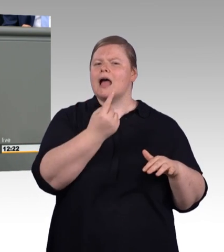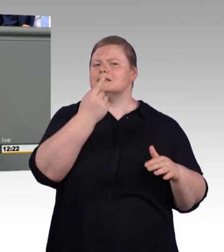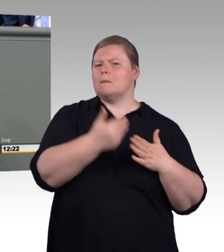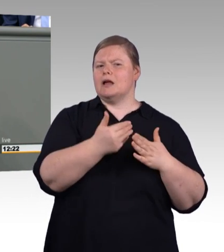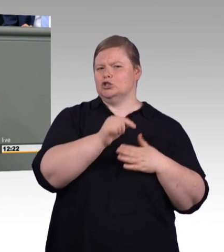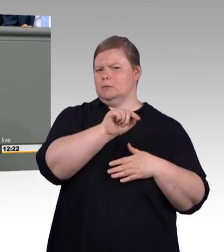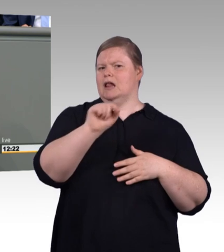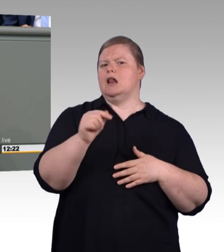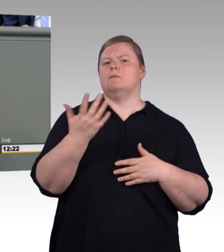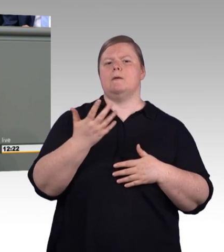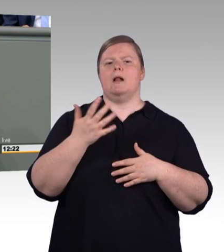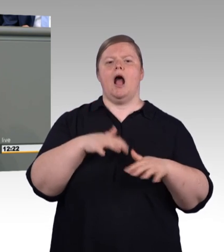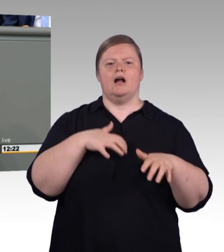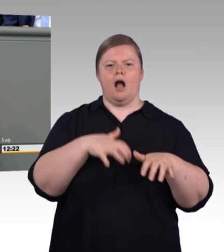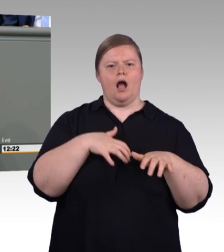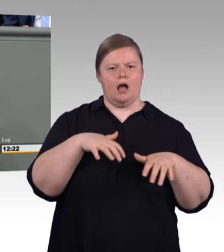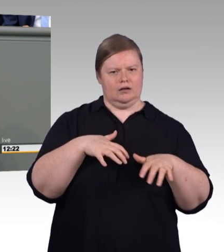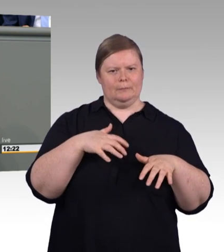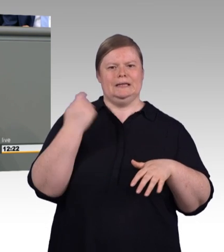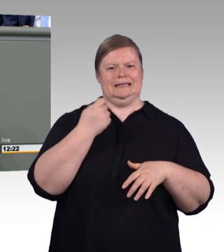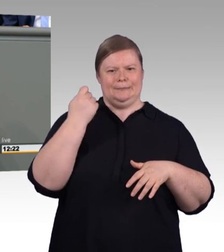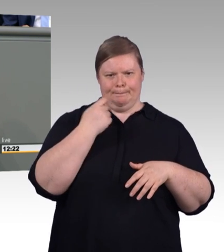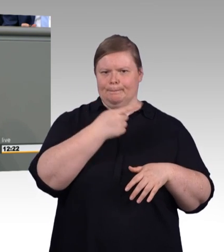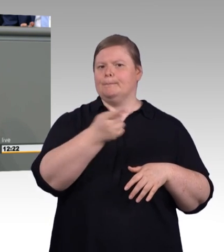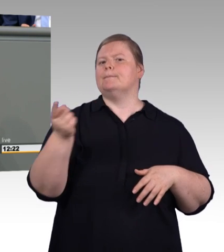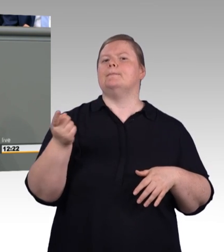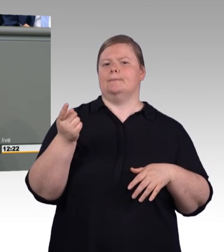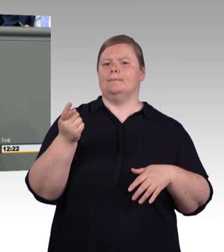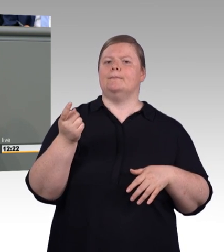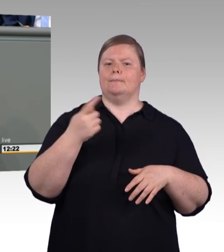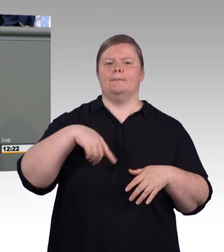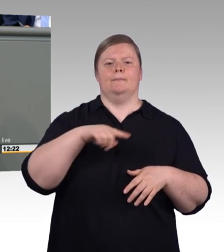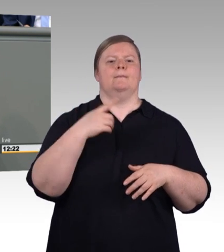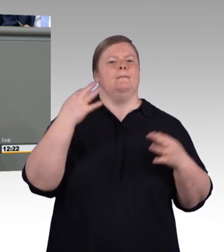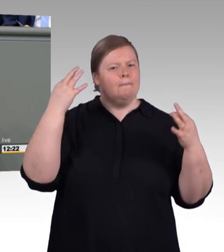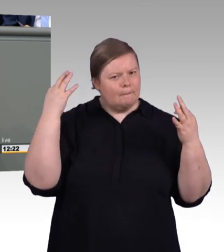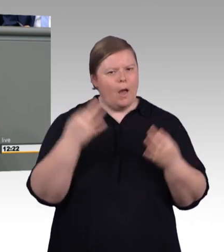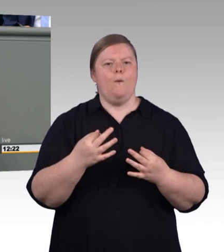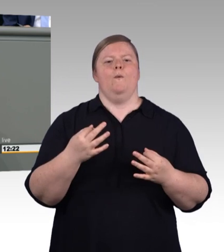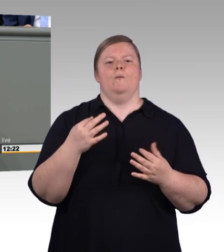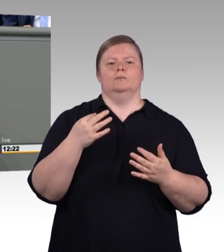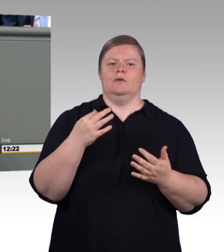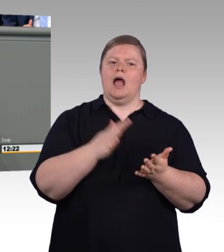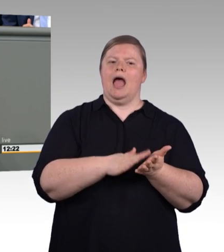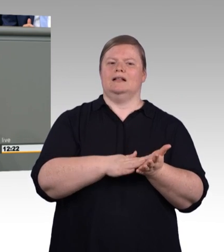Handvoll Handwerkslehrstühle in diesem Land gibt? Lehrstühle strahlen aus.